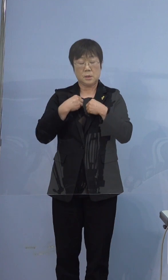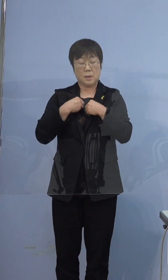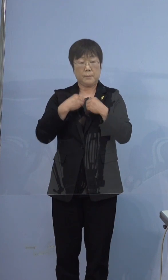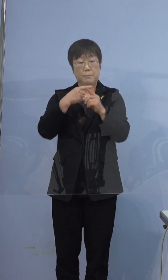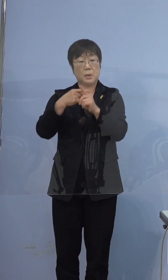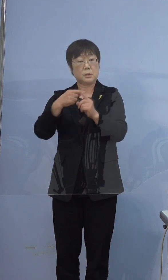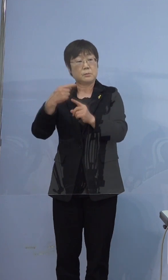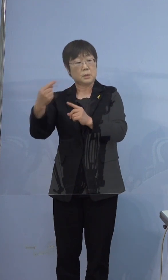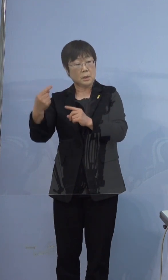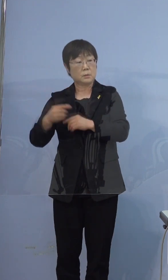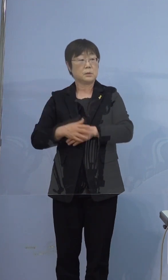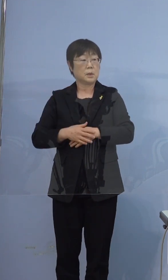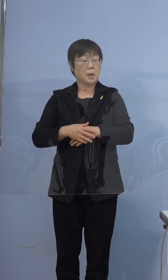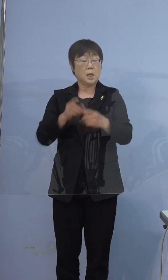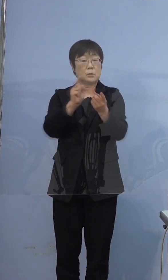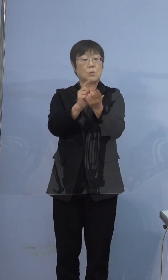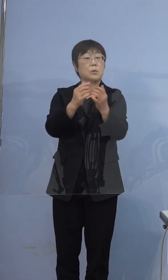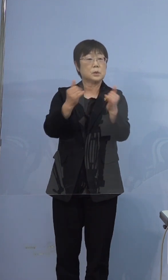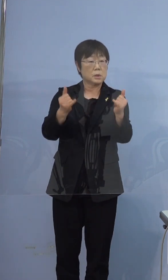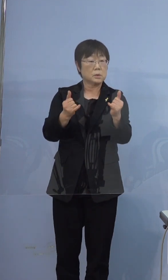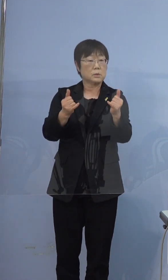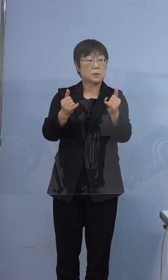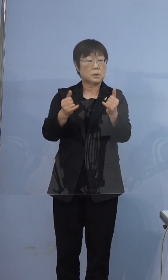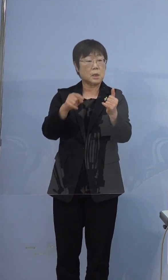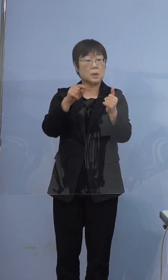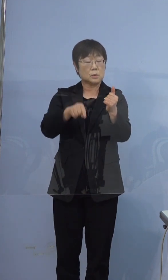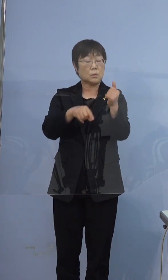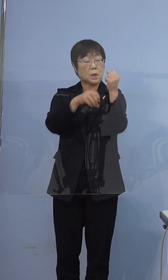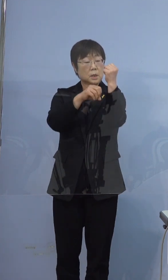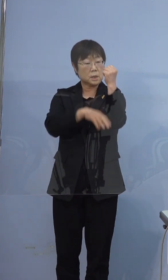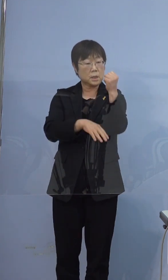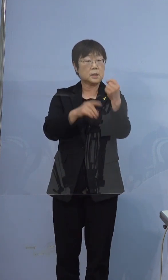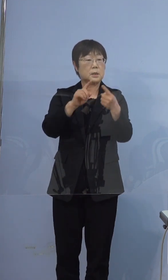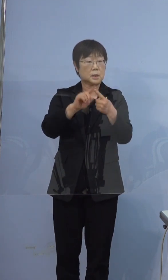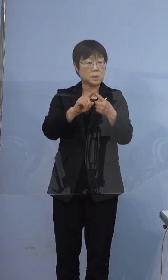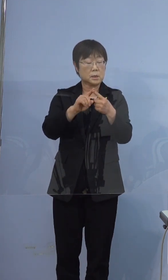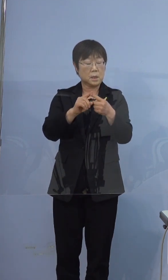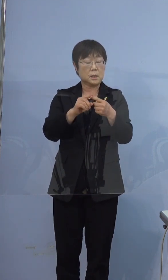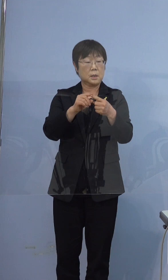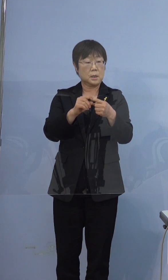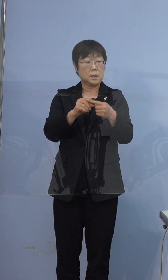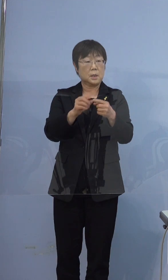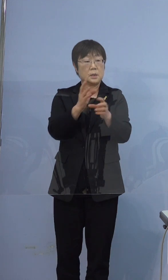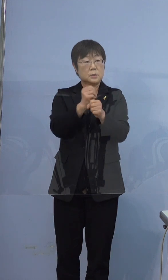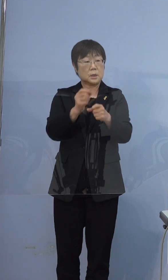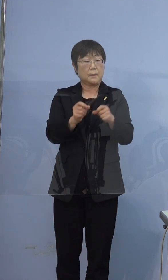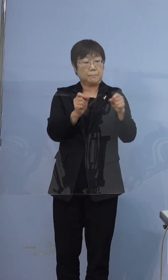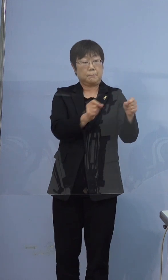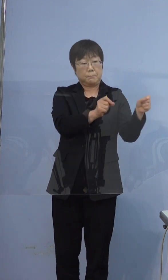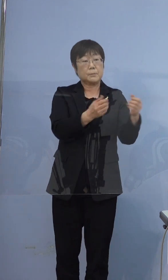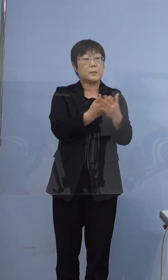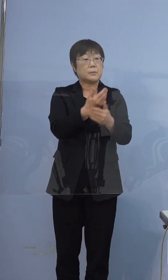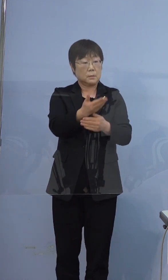濃厚接触者になったらそこが起点になって 2週間ずつ伸びるってことですか そうなります